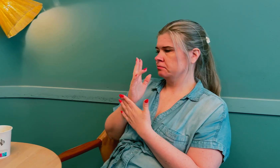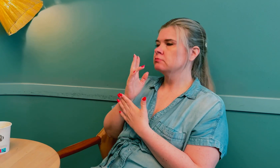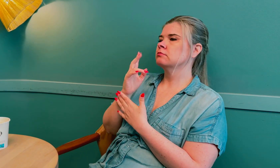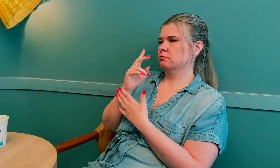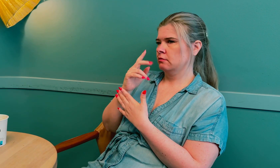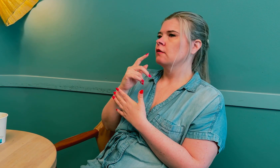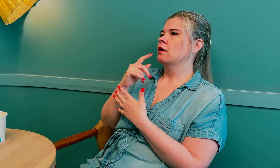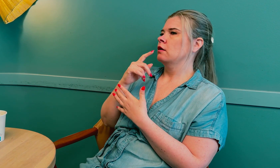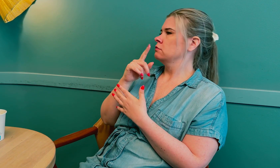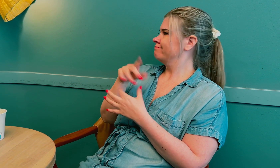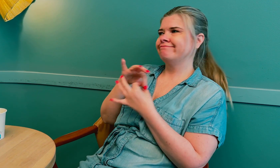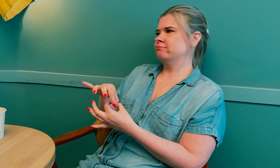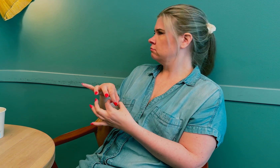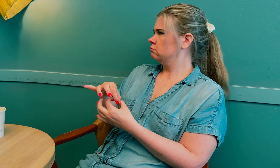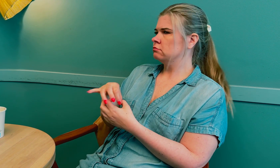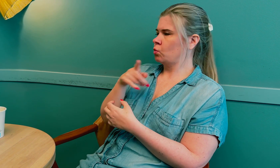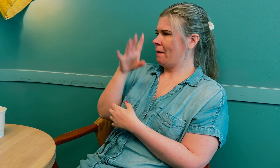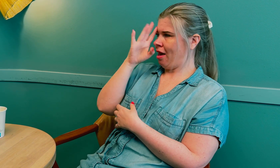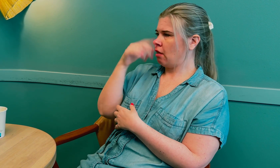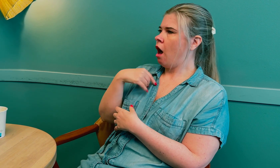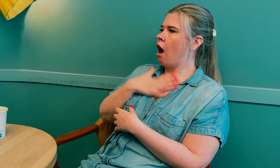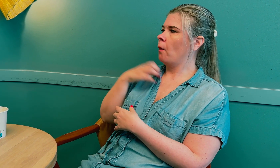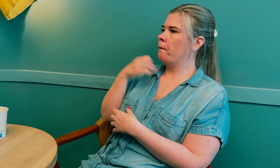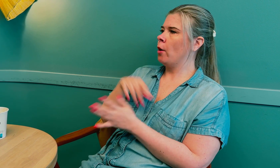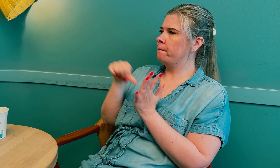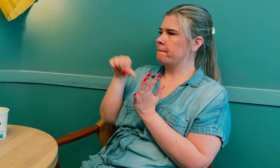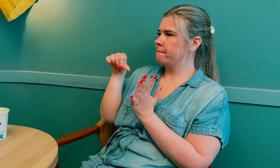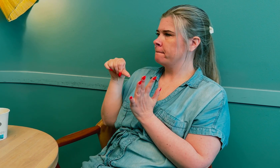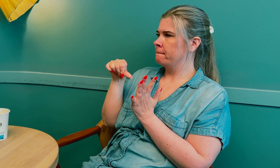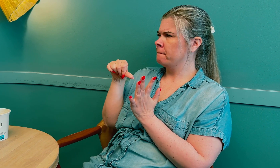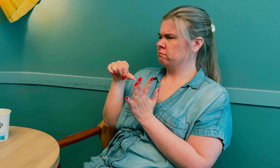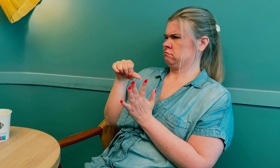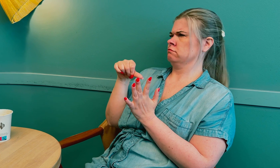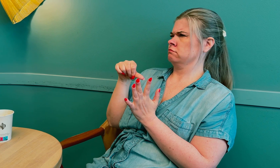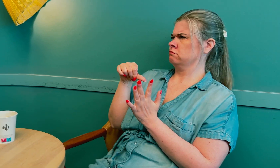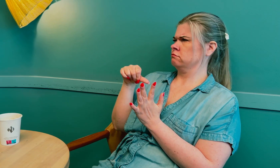Riktig. Blindheten var ikke relatert til det. De mente at jeg hadde en blodpropp.